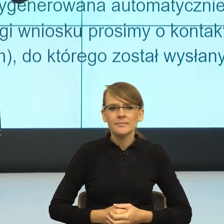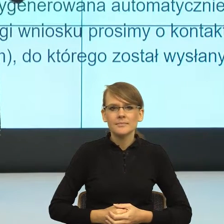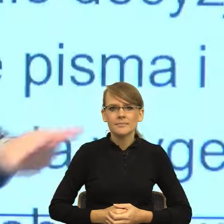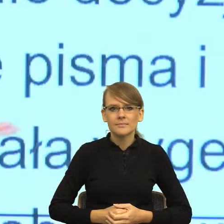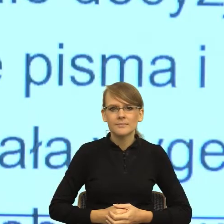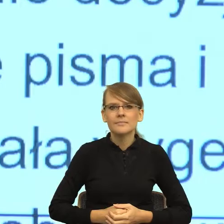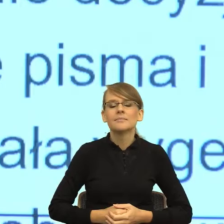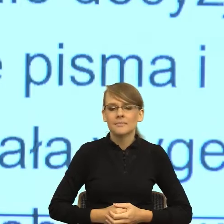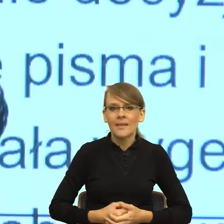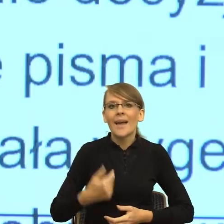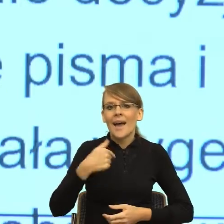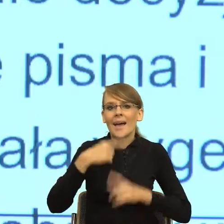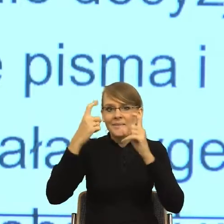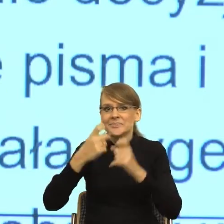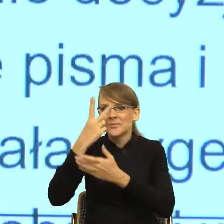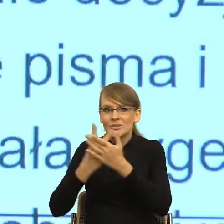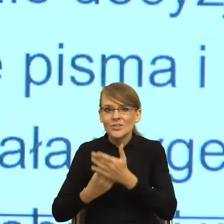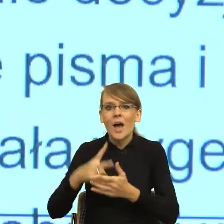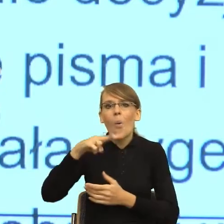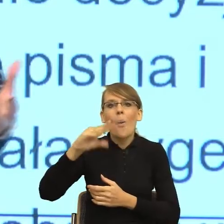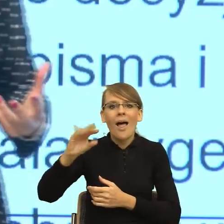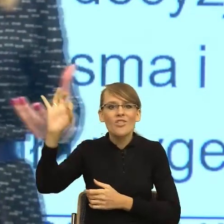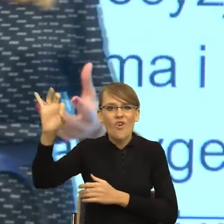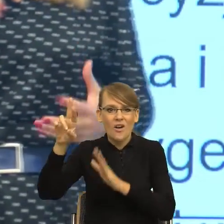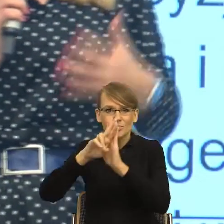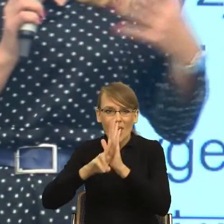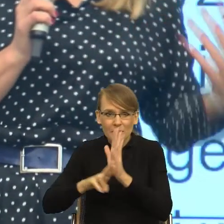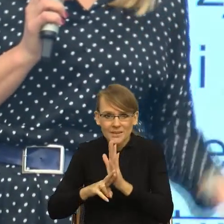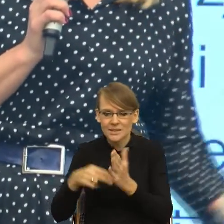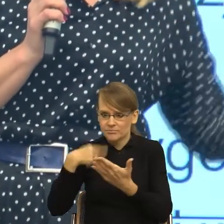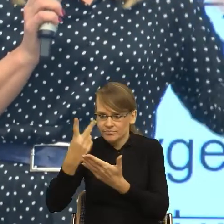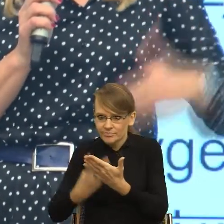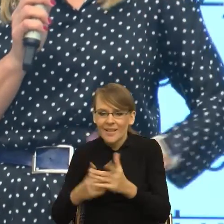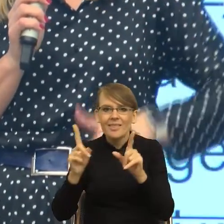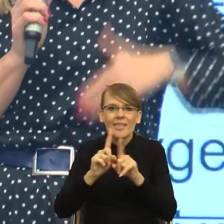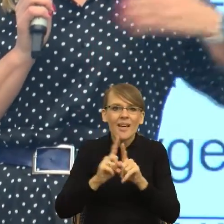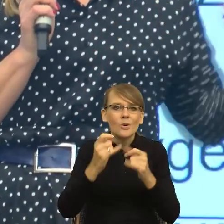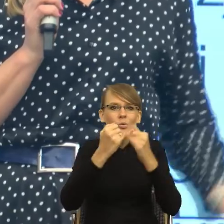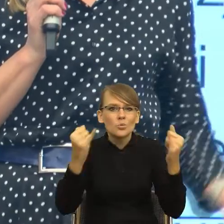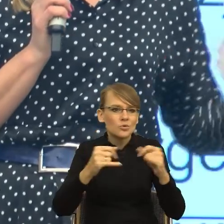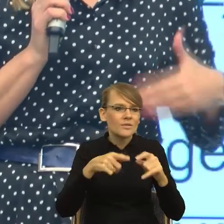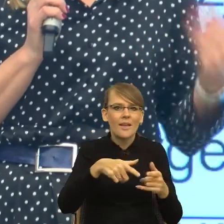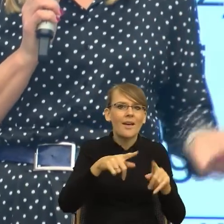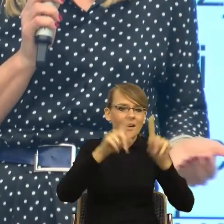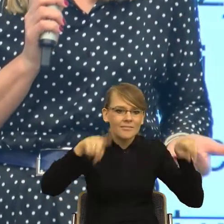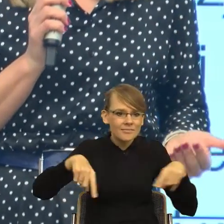unijnych, kiedy też sama musiałam wypełniać pisma, na podstawie których albo dostawaliśmy dotacje, albo nie dostawaliśmy.